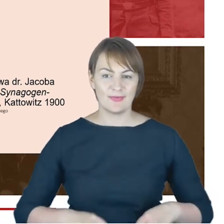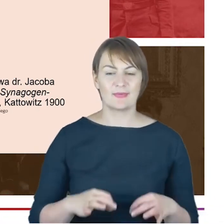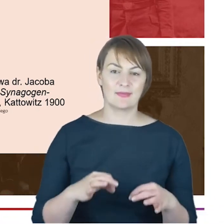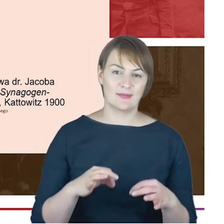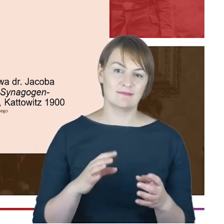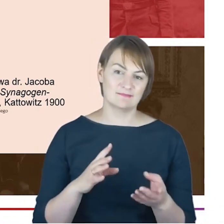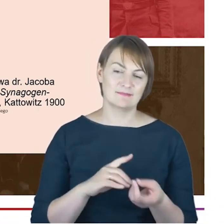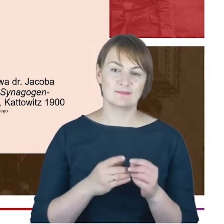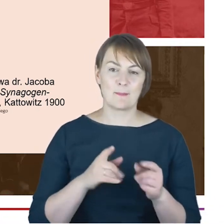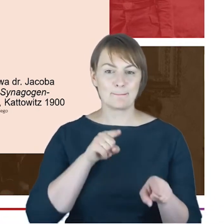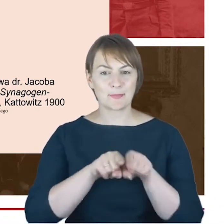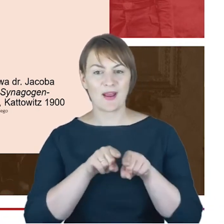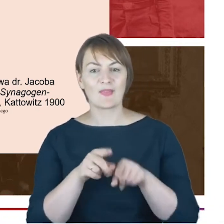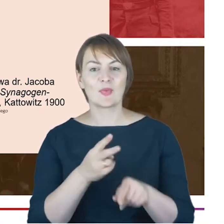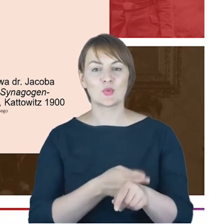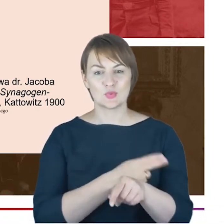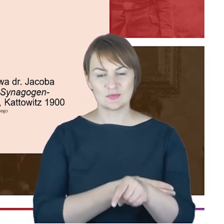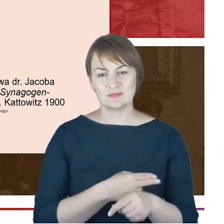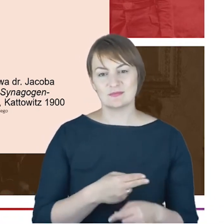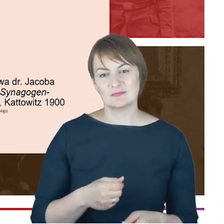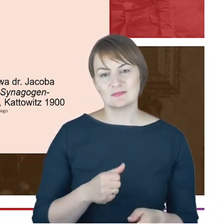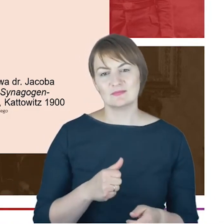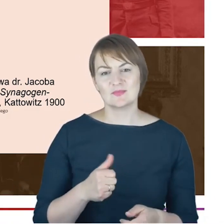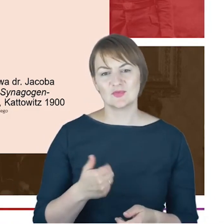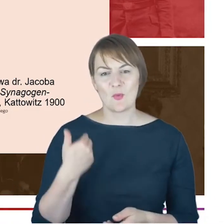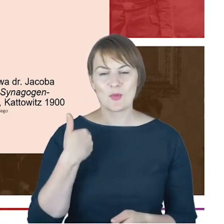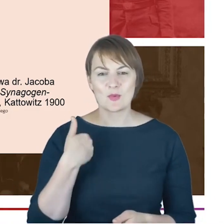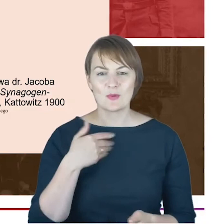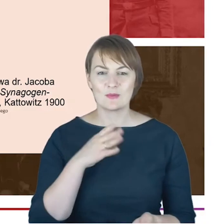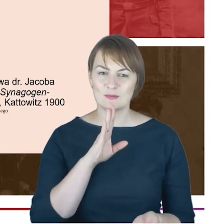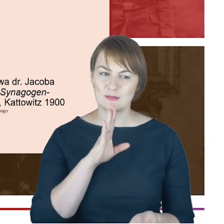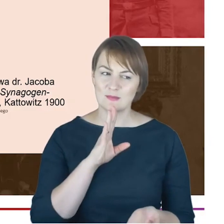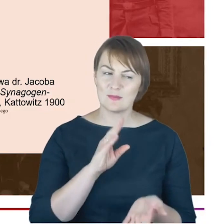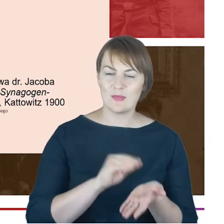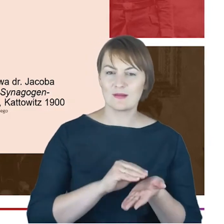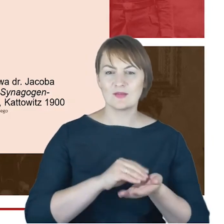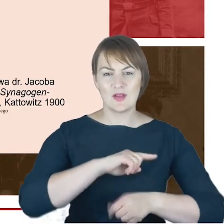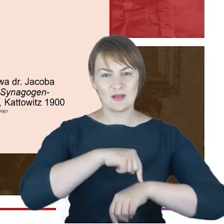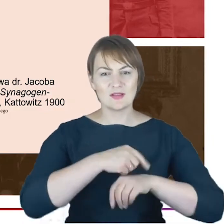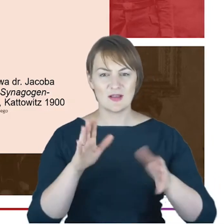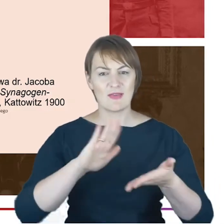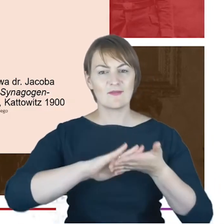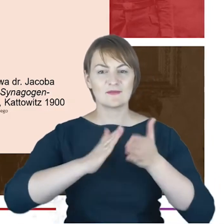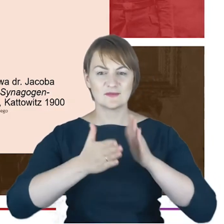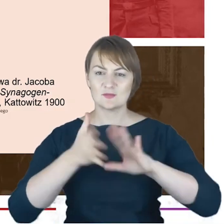Drodzy Państwo, to była taka praktyczna lekcja szacunku pomiędzy tymi trzema wyzwaniami,